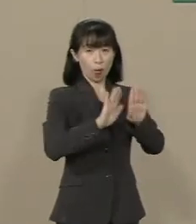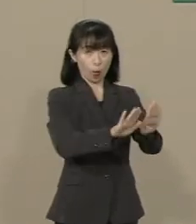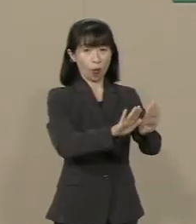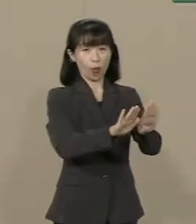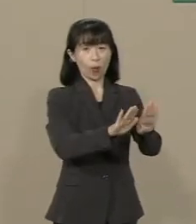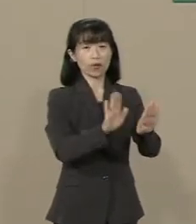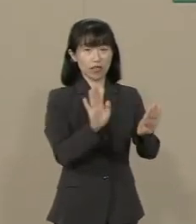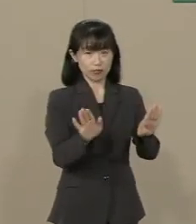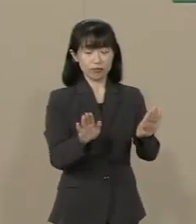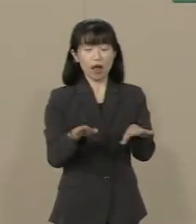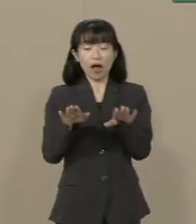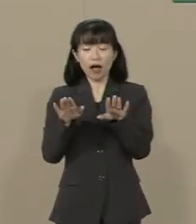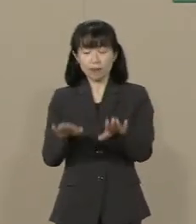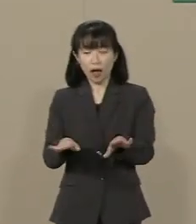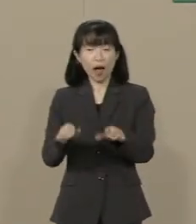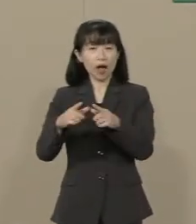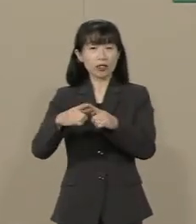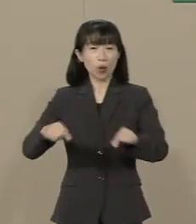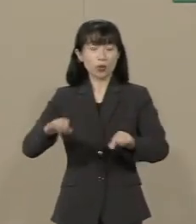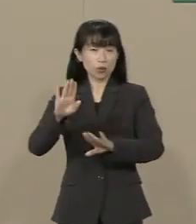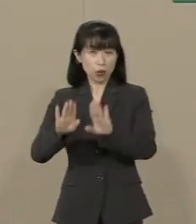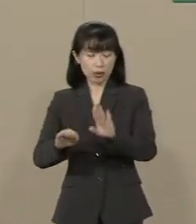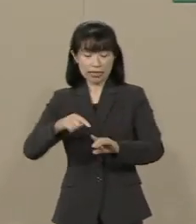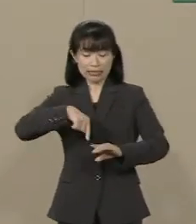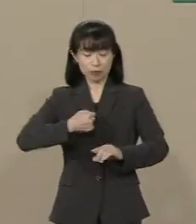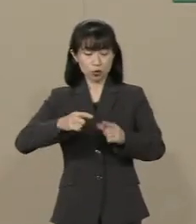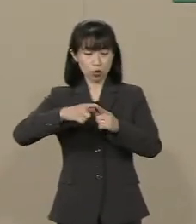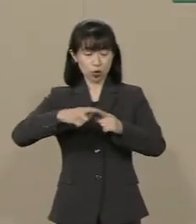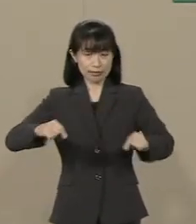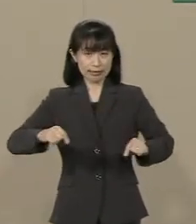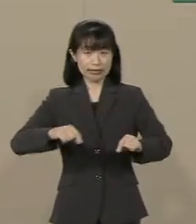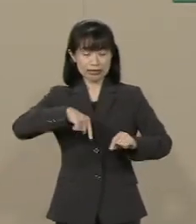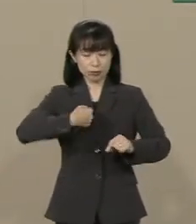今 日本は自分の国を自分で 守ることができません